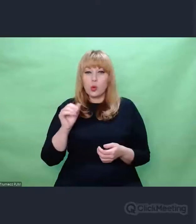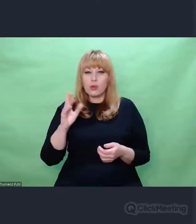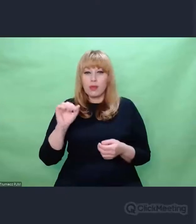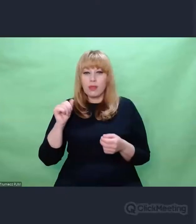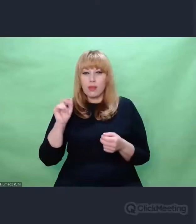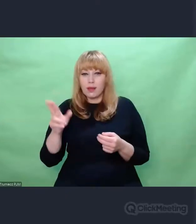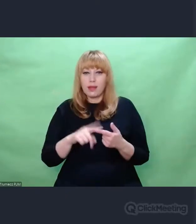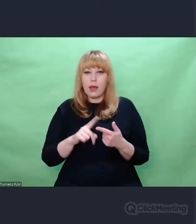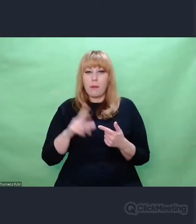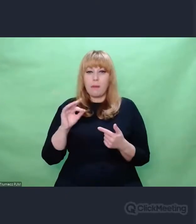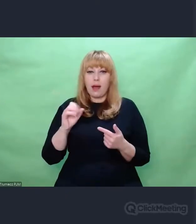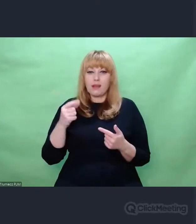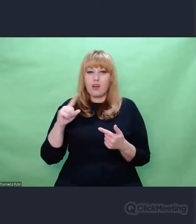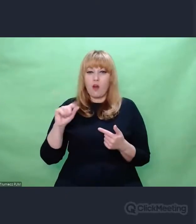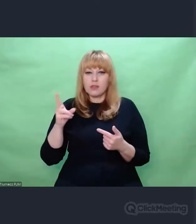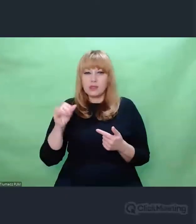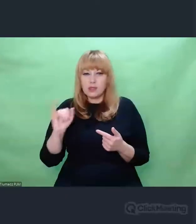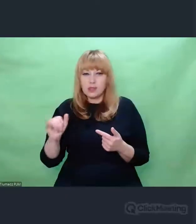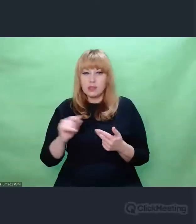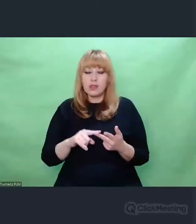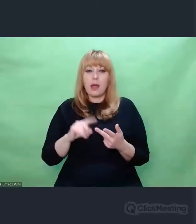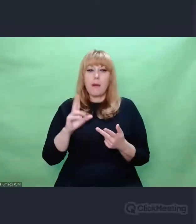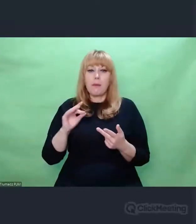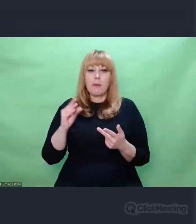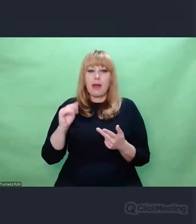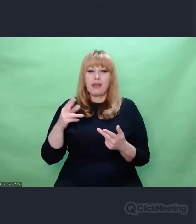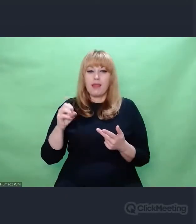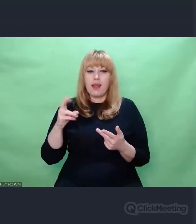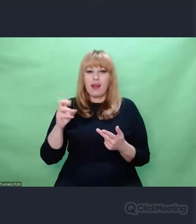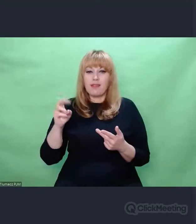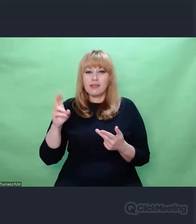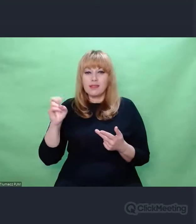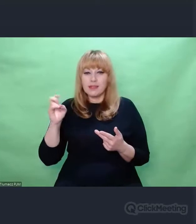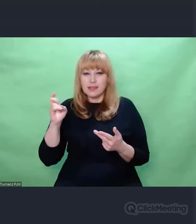czy np. Krzysztof Penderecki, Krzysztof Knittel. Mówię o artystach związanych